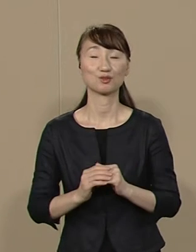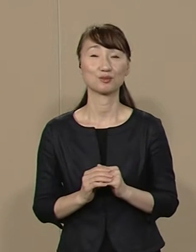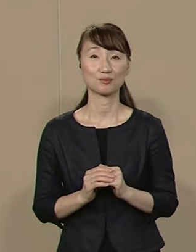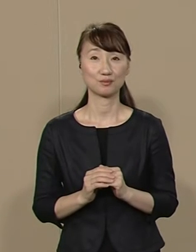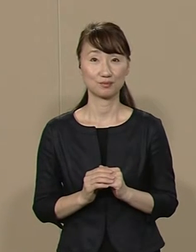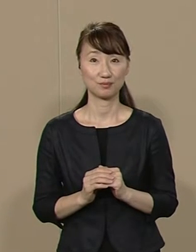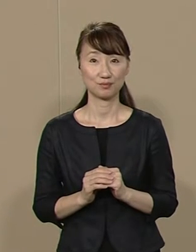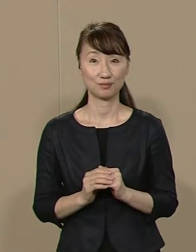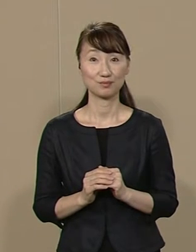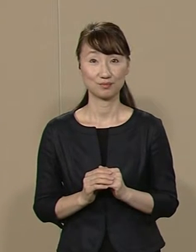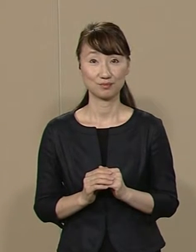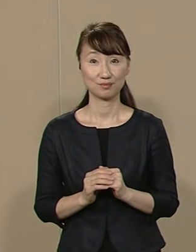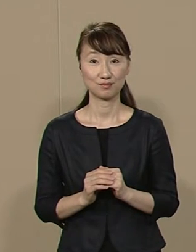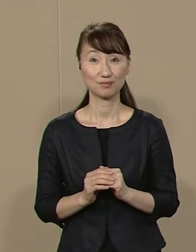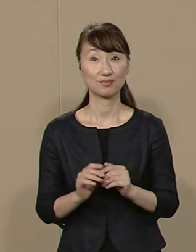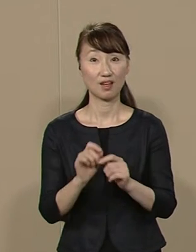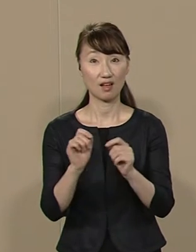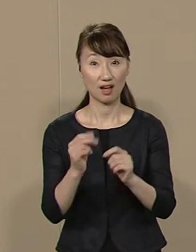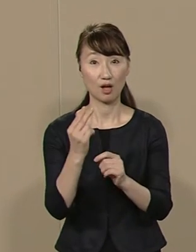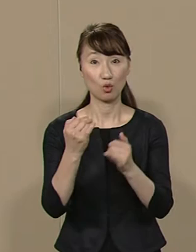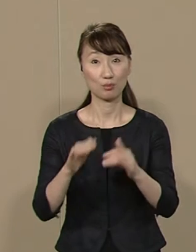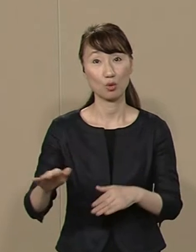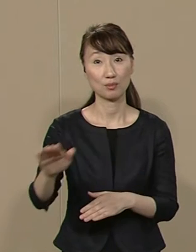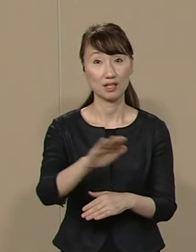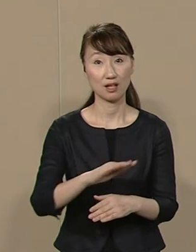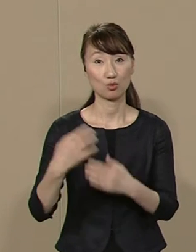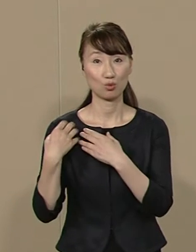それによって 都民の皆さんの負担を減らし